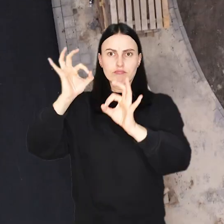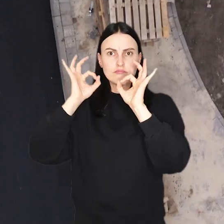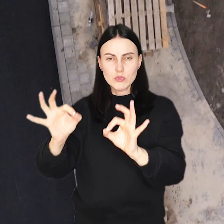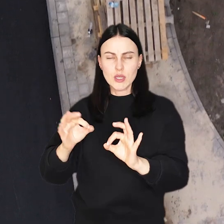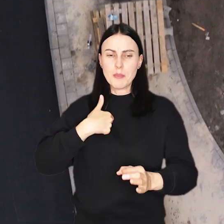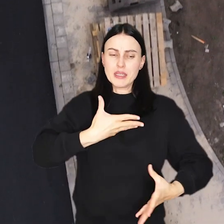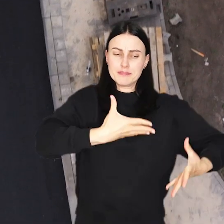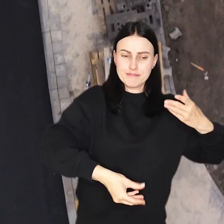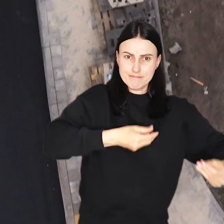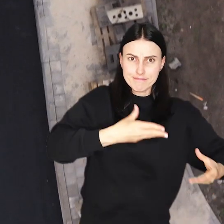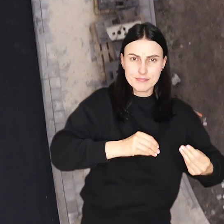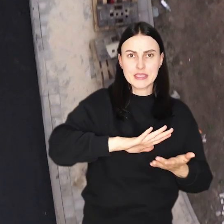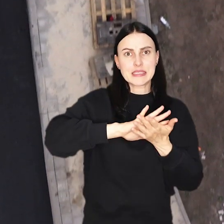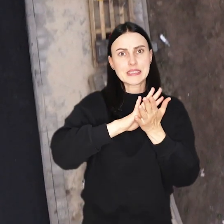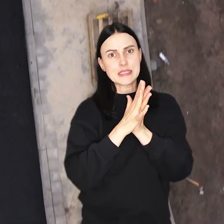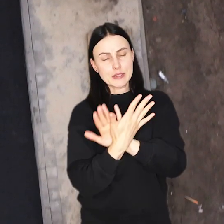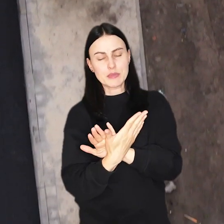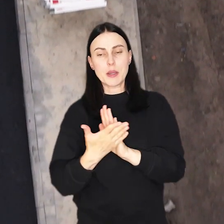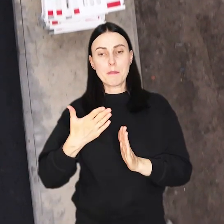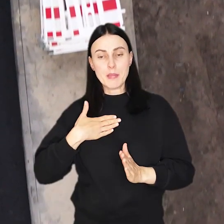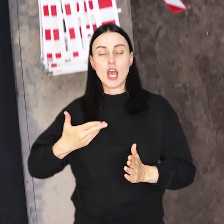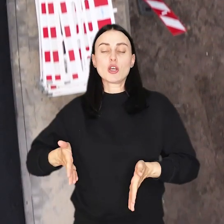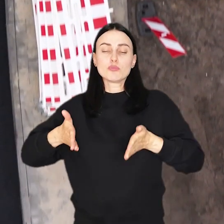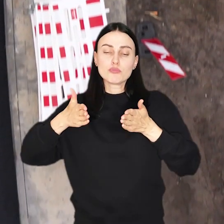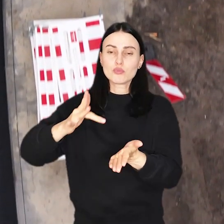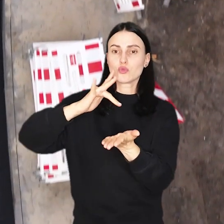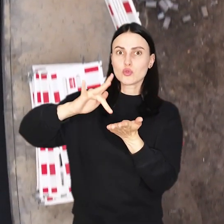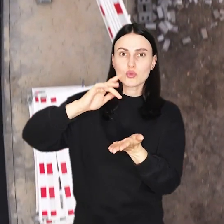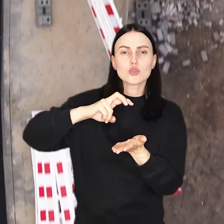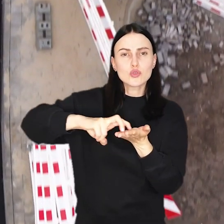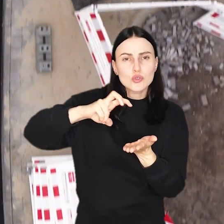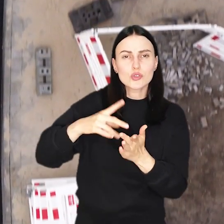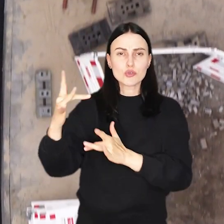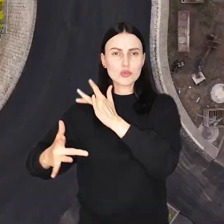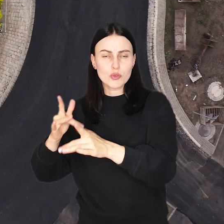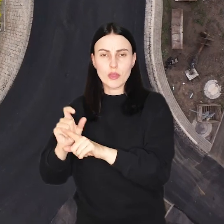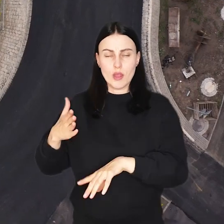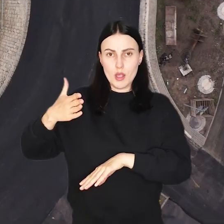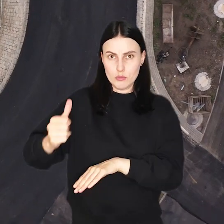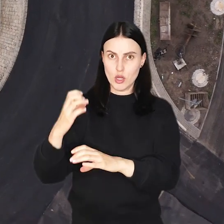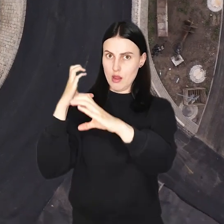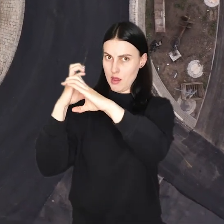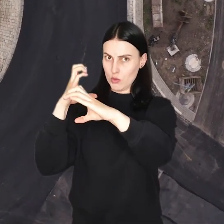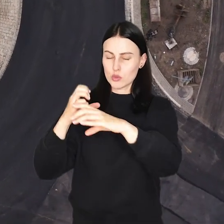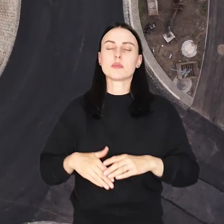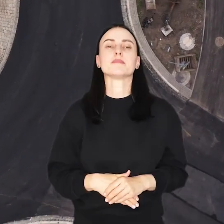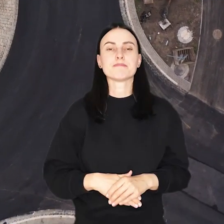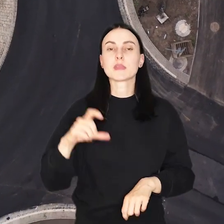Z błotnistego duktu zmienia się w nowoczesną drogę z chodnikami, ścieżkami rowerowymi i przystankami autobusowymi.